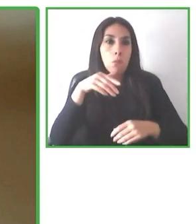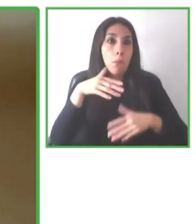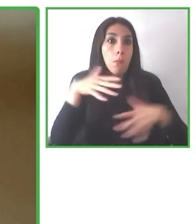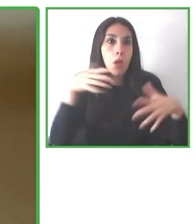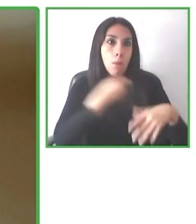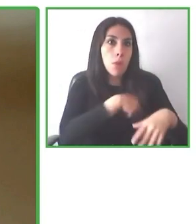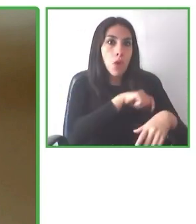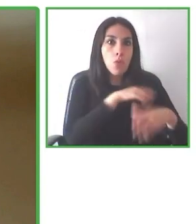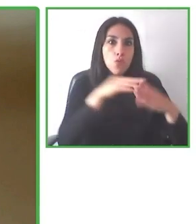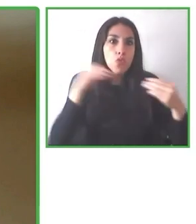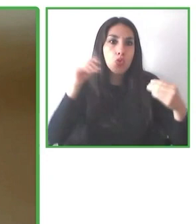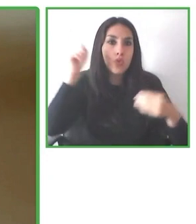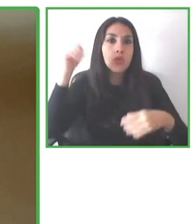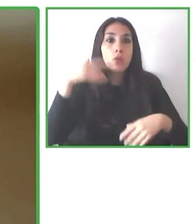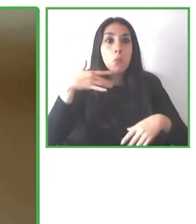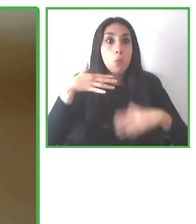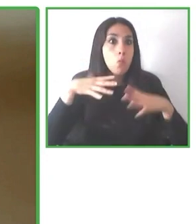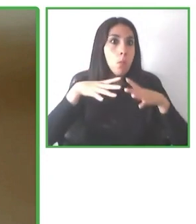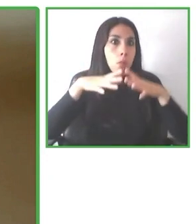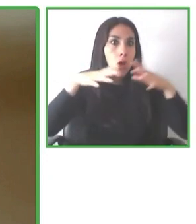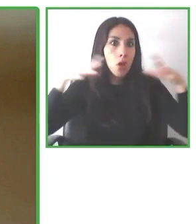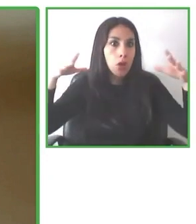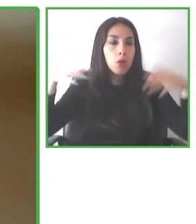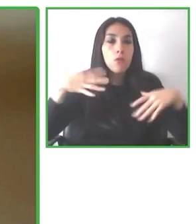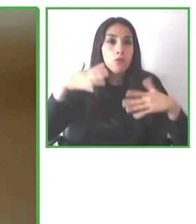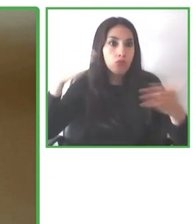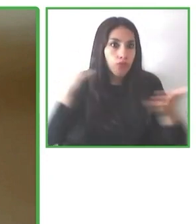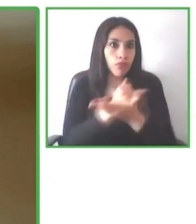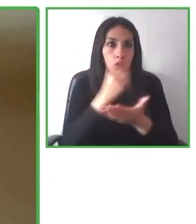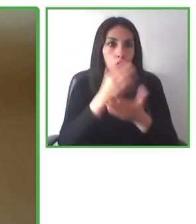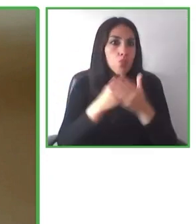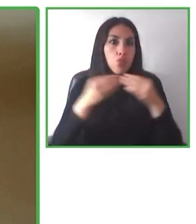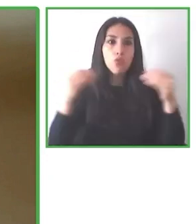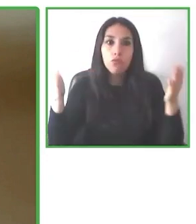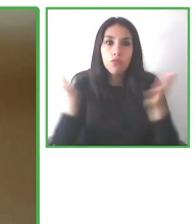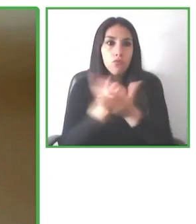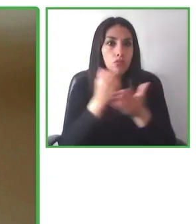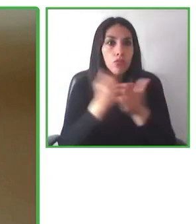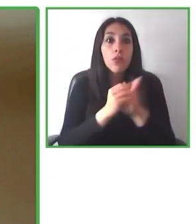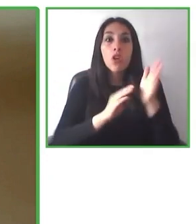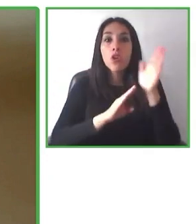Wheel the World es una empresa que tiene como propósito hacer el mundo accesible.